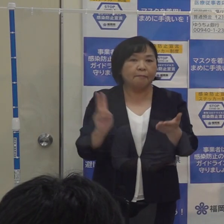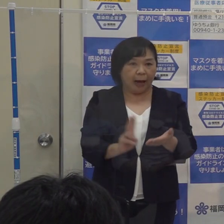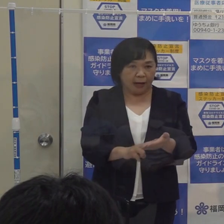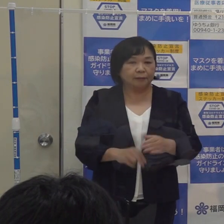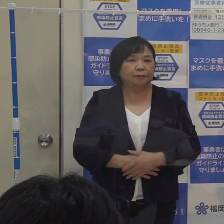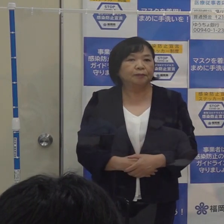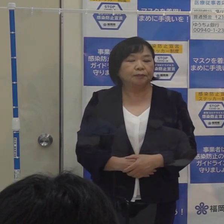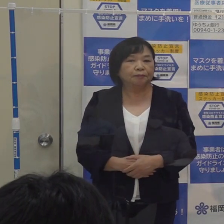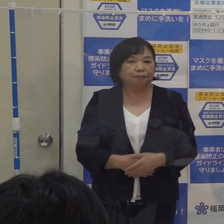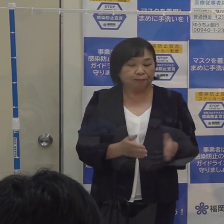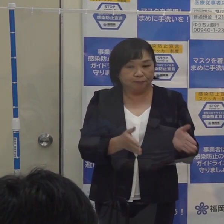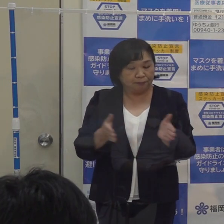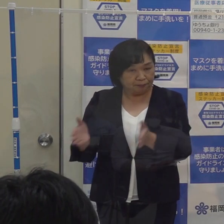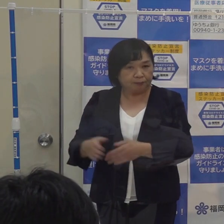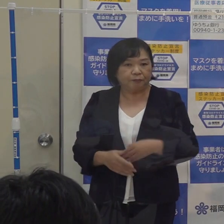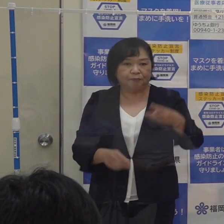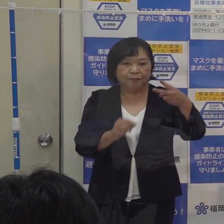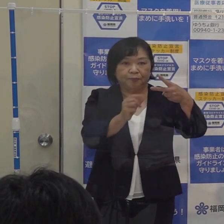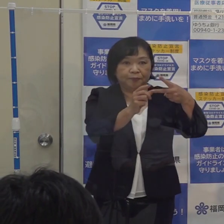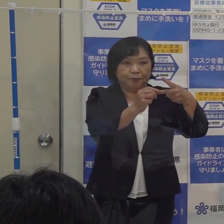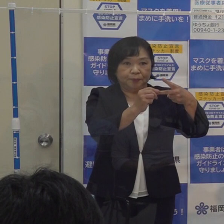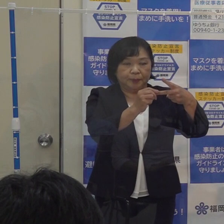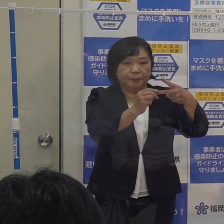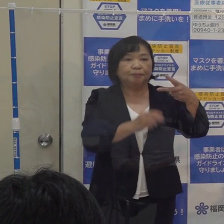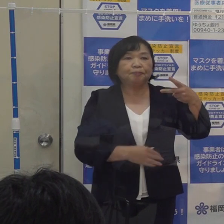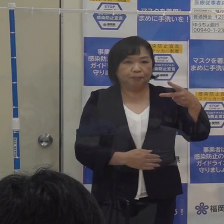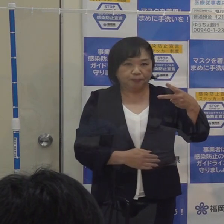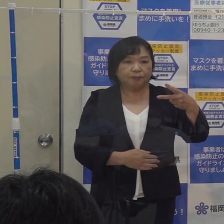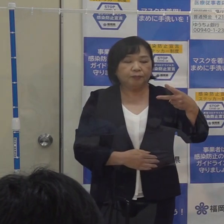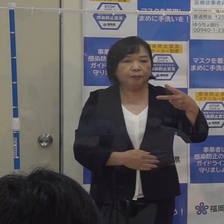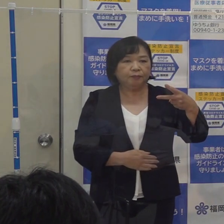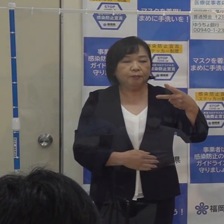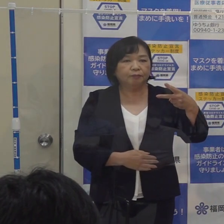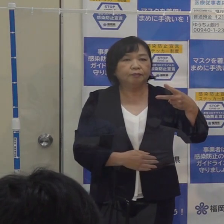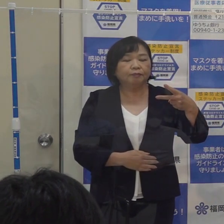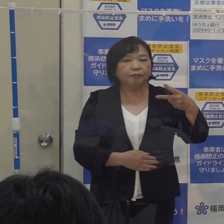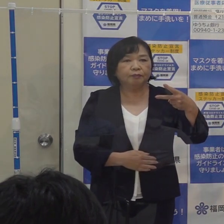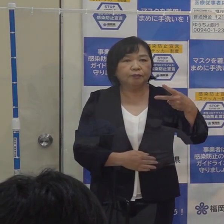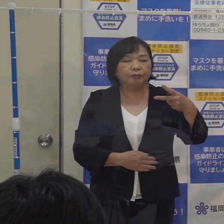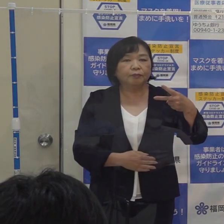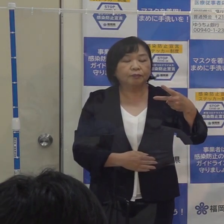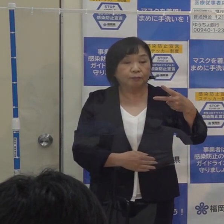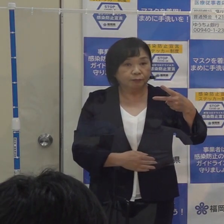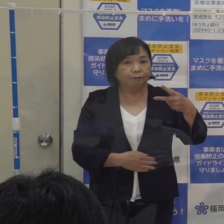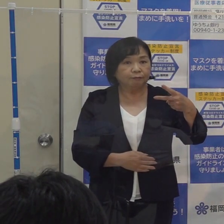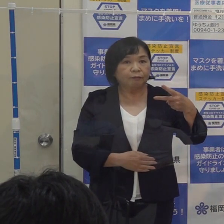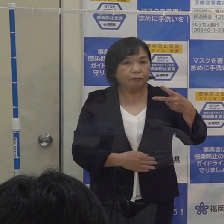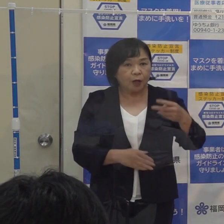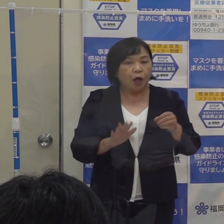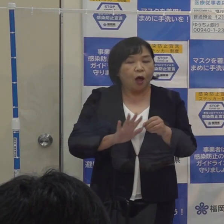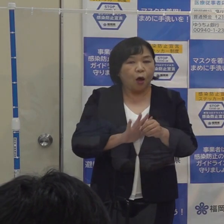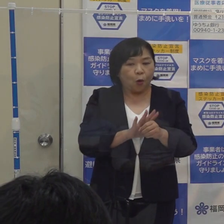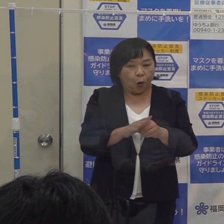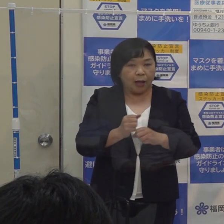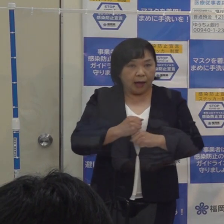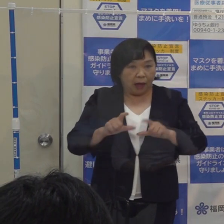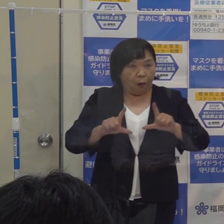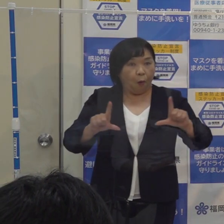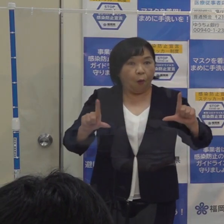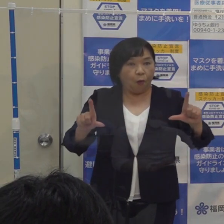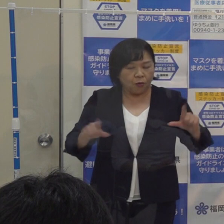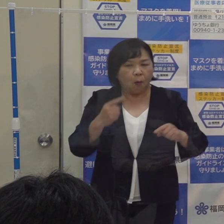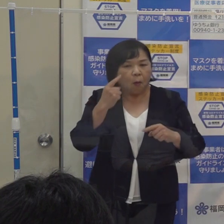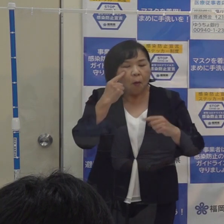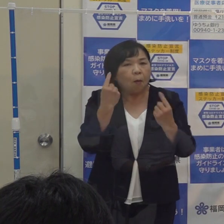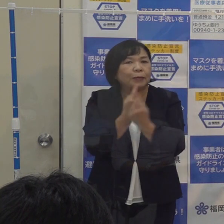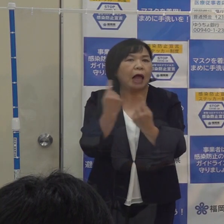次に２点目ですが コロナ警報の見直しです